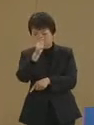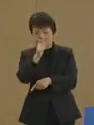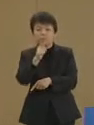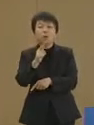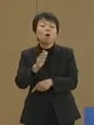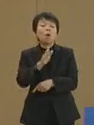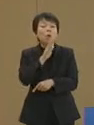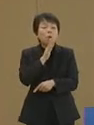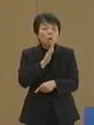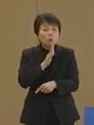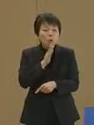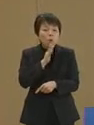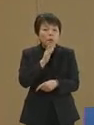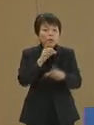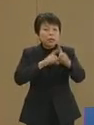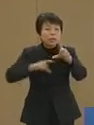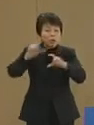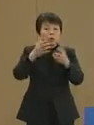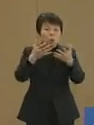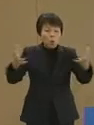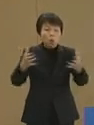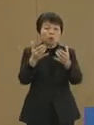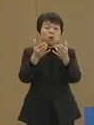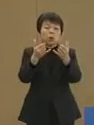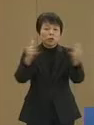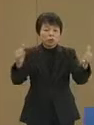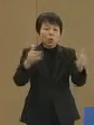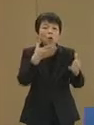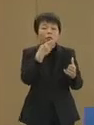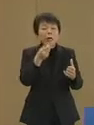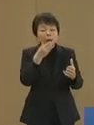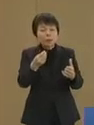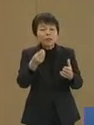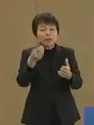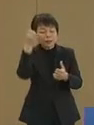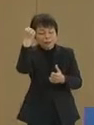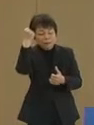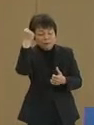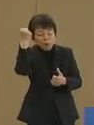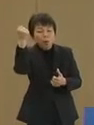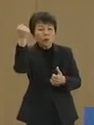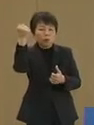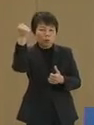本当により多くの人の幸せと なって残ること